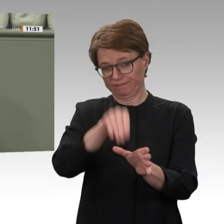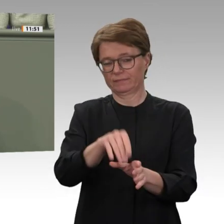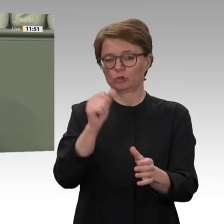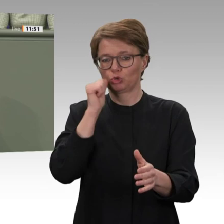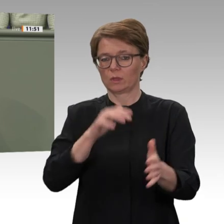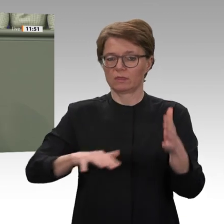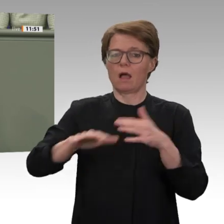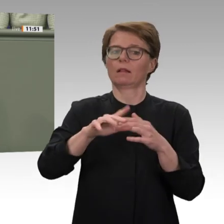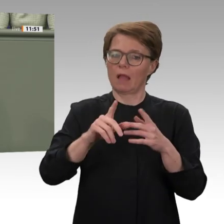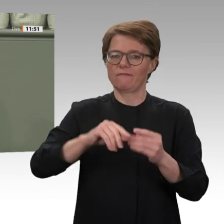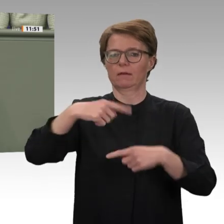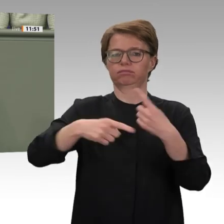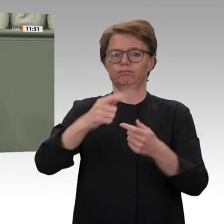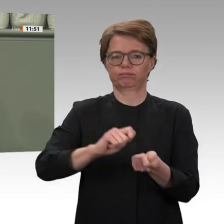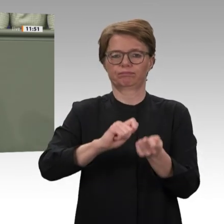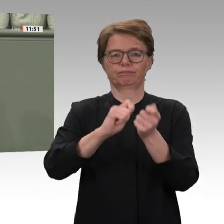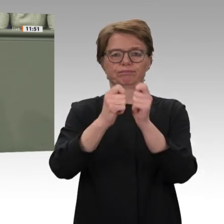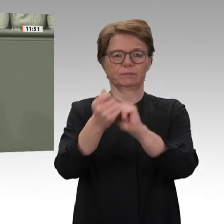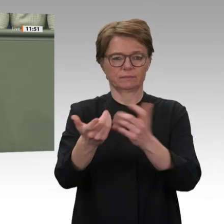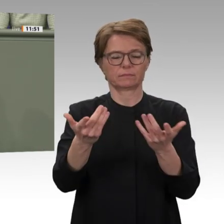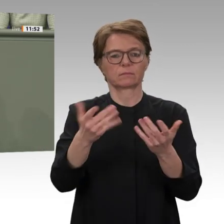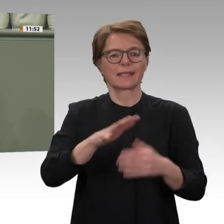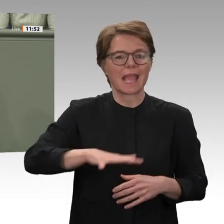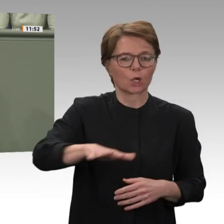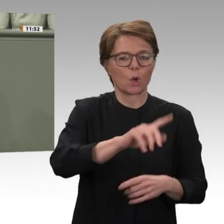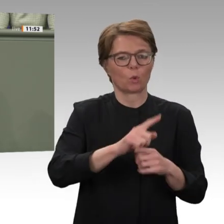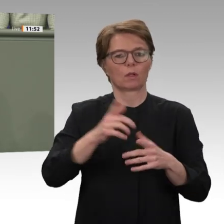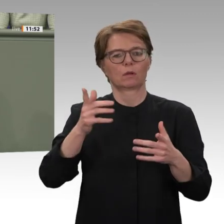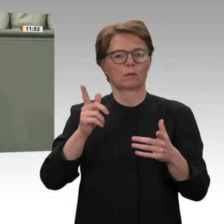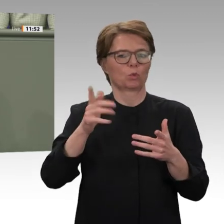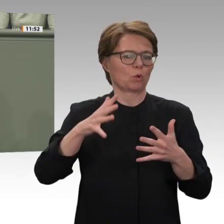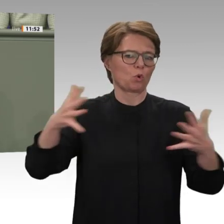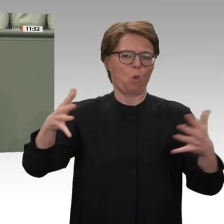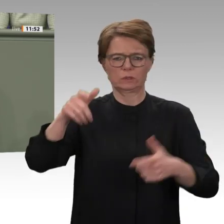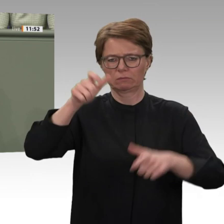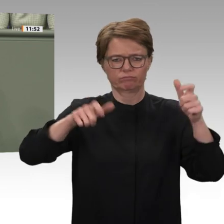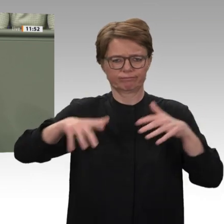Emirate, Saudi-Arabien, Ägypten, die USA, mehrere europäische Staaten, darunter auch